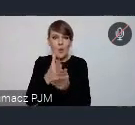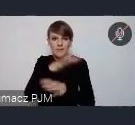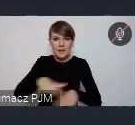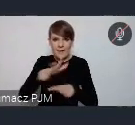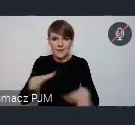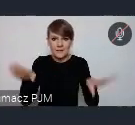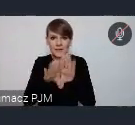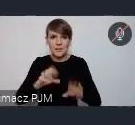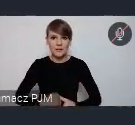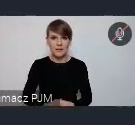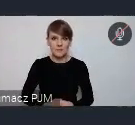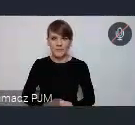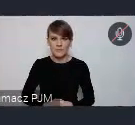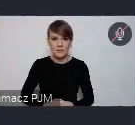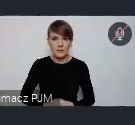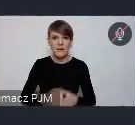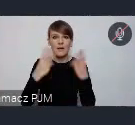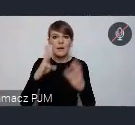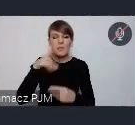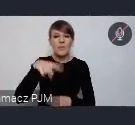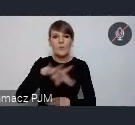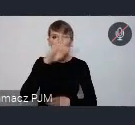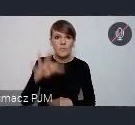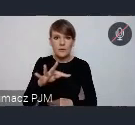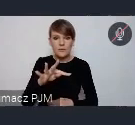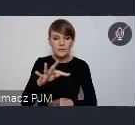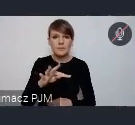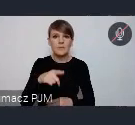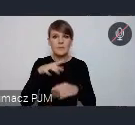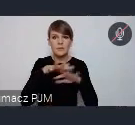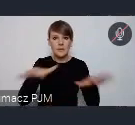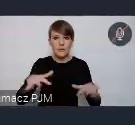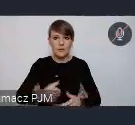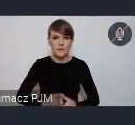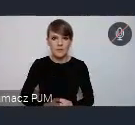Ważna jeszcze informacja jest taka, że WUF..wiele osób mówiąc o WUFie,